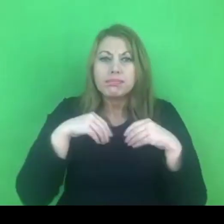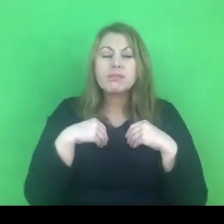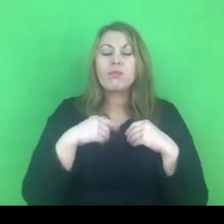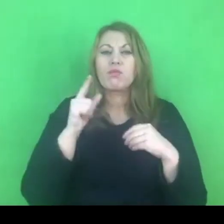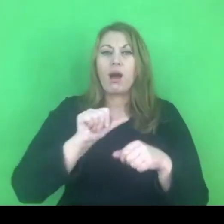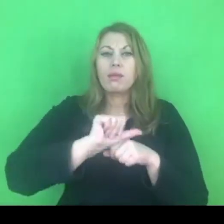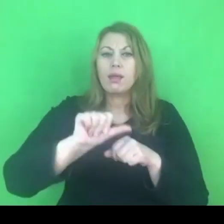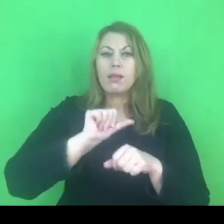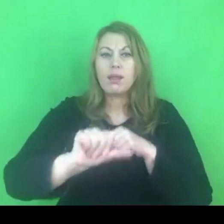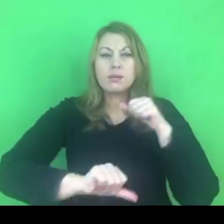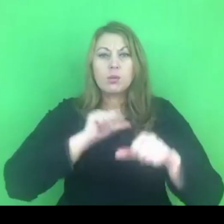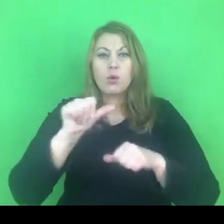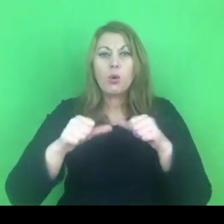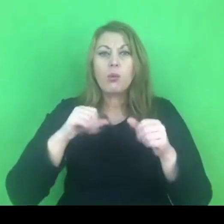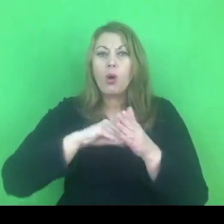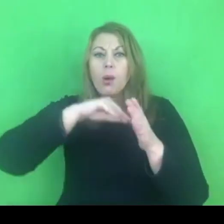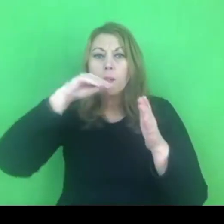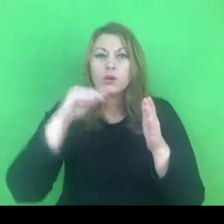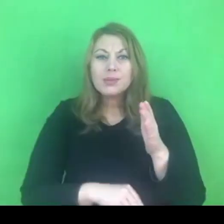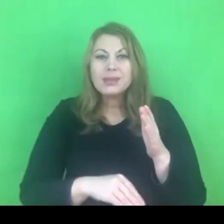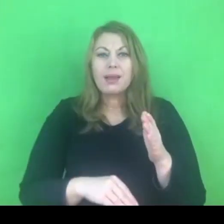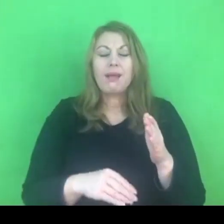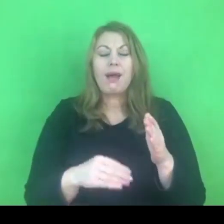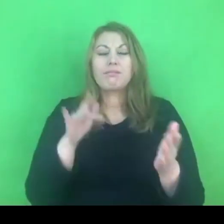i podpisana w Stambule, stąd jej nazwa.